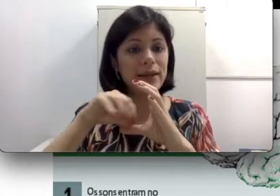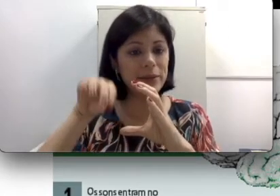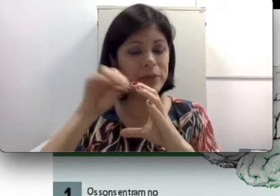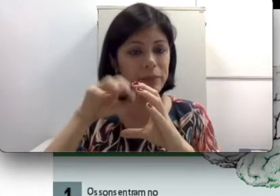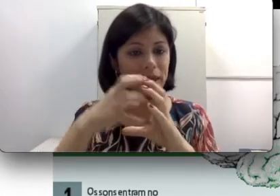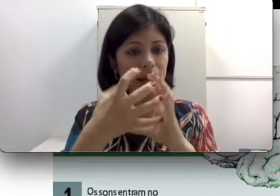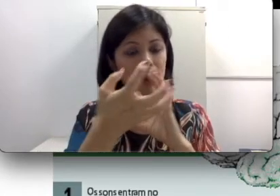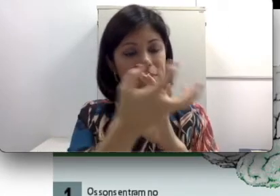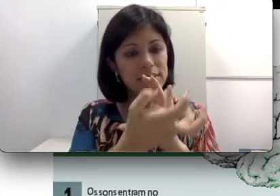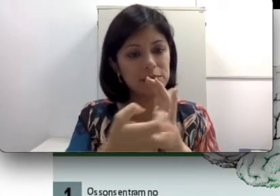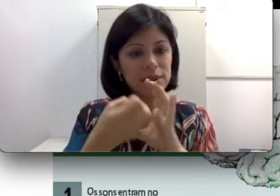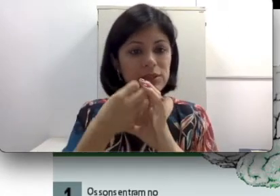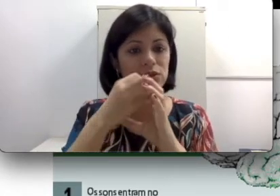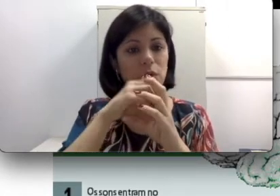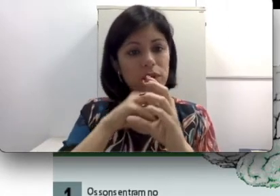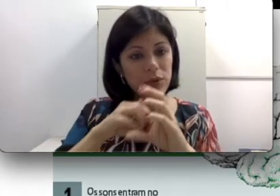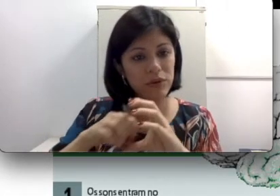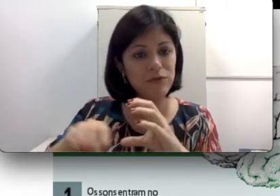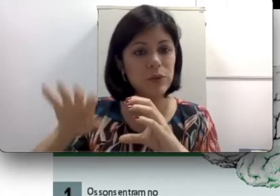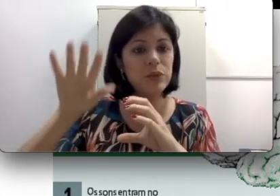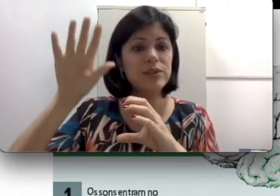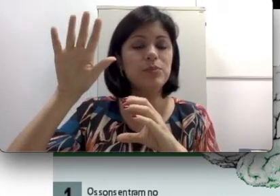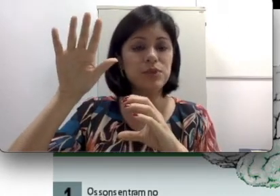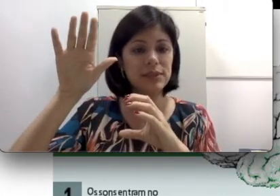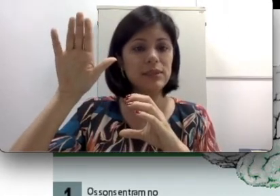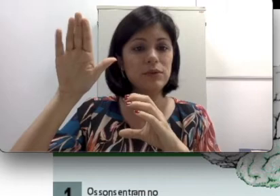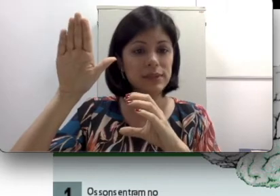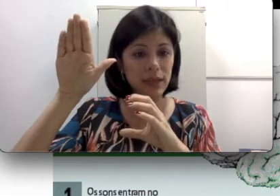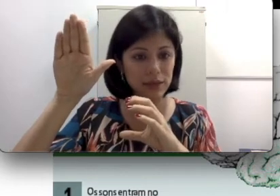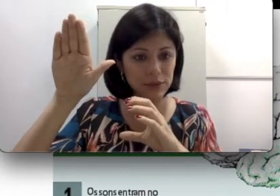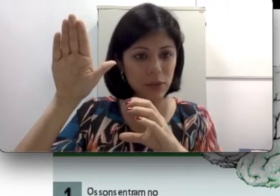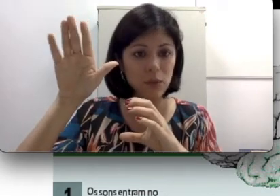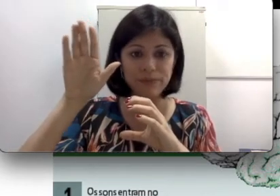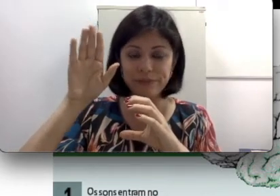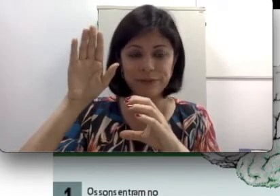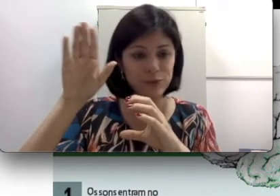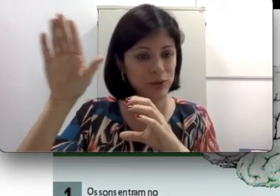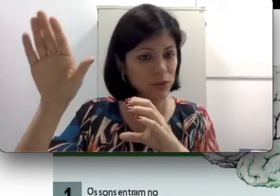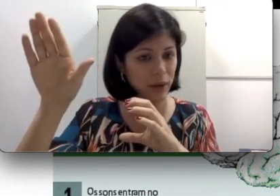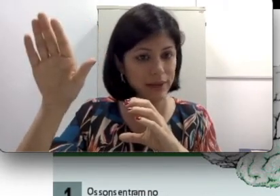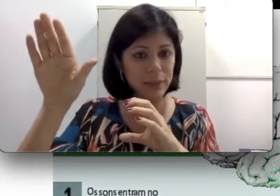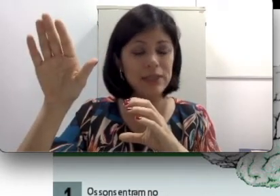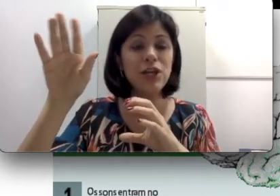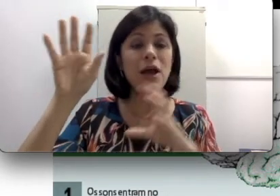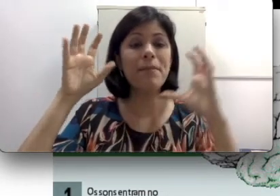que é a captação desse som e o envio dos inputs estão funcionando corretamente, mas